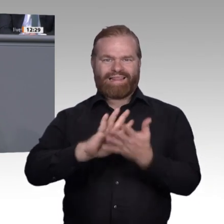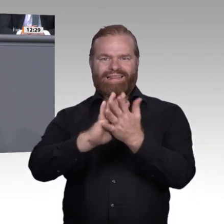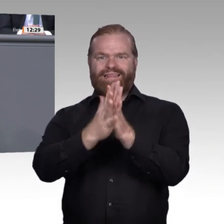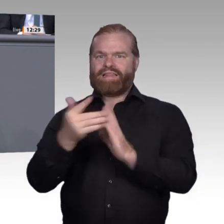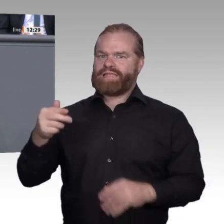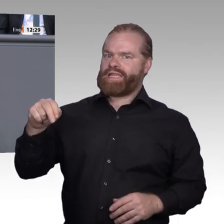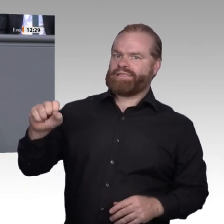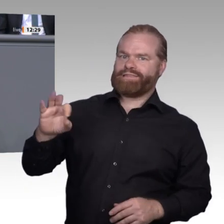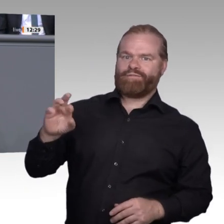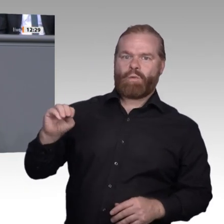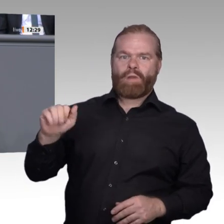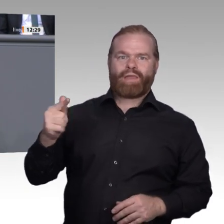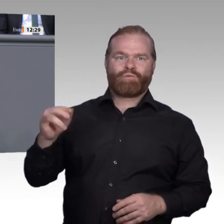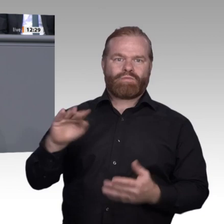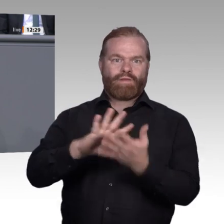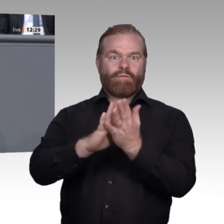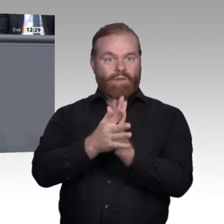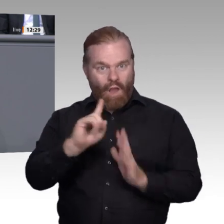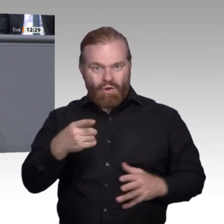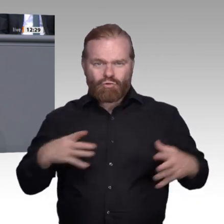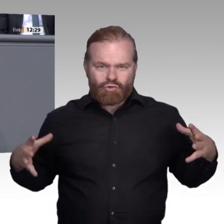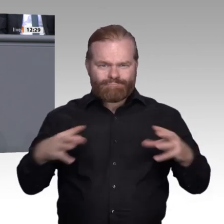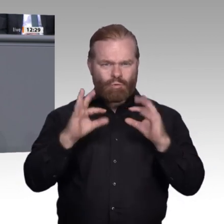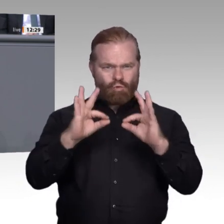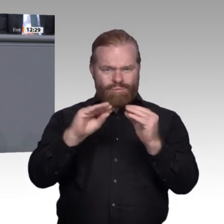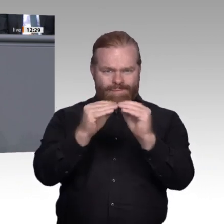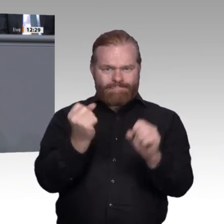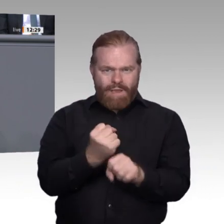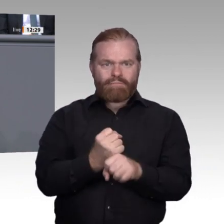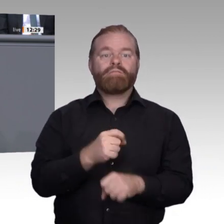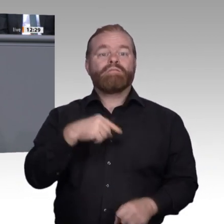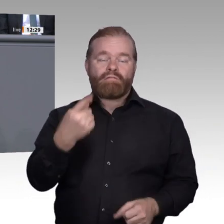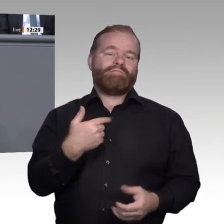im Betrieb beschäftigt. Für die gute Zusammenarbeit bisher möchte ich mich ganz herzlich bedanken.